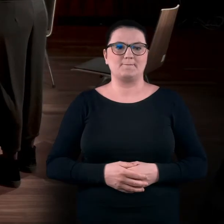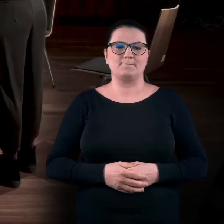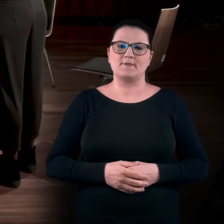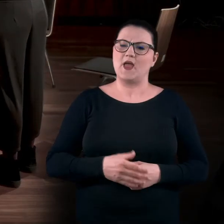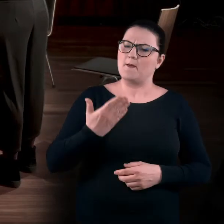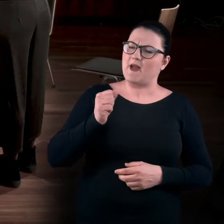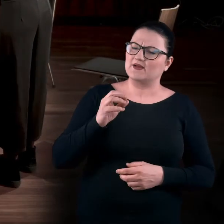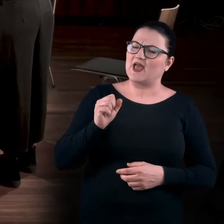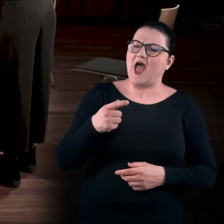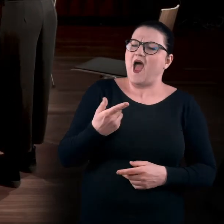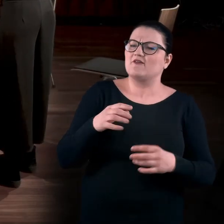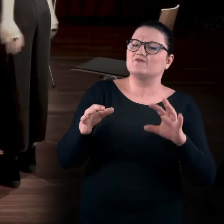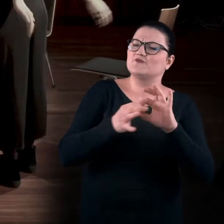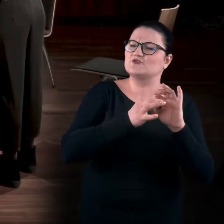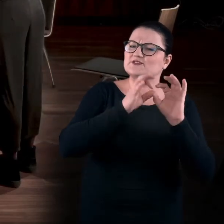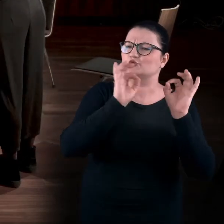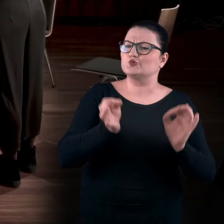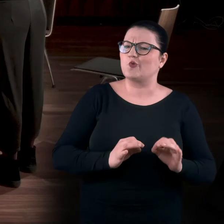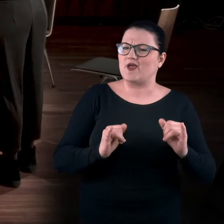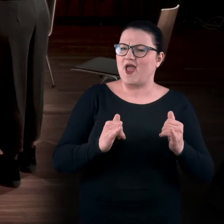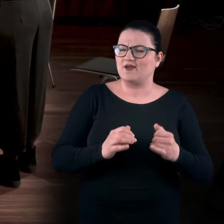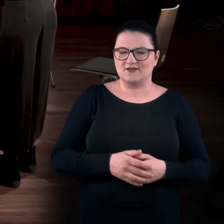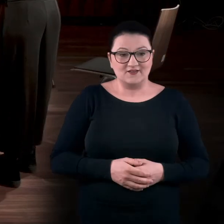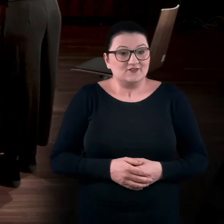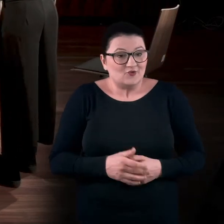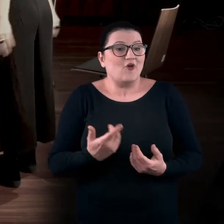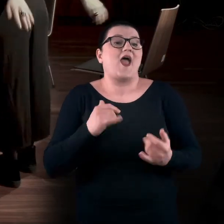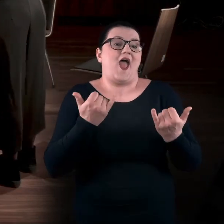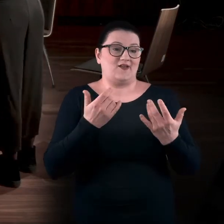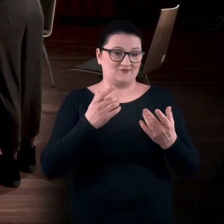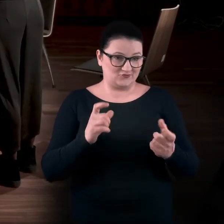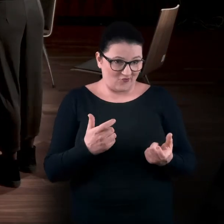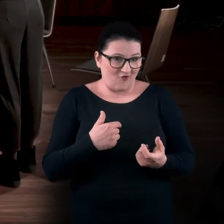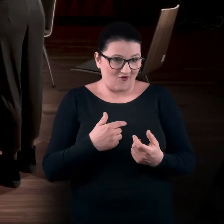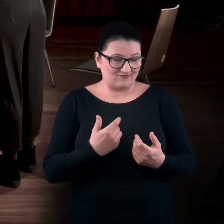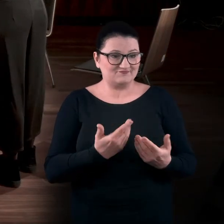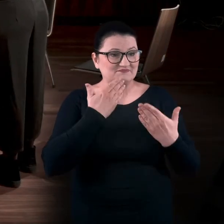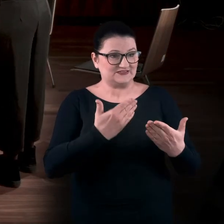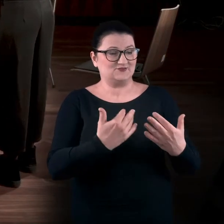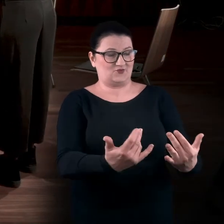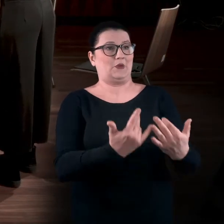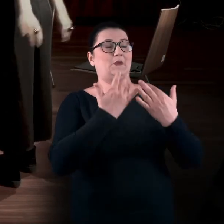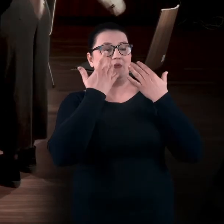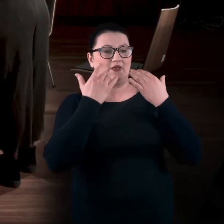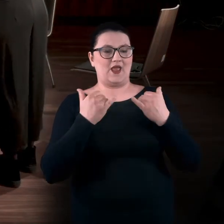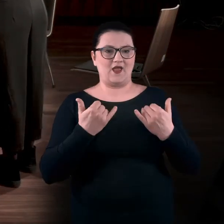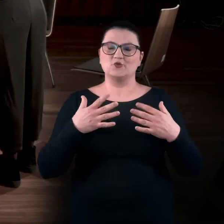Magda, a co to ma wspólnego ze sztuką? No, jak to co? Przez co odbieramy sztukę? Cieleśnie, wzrokowo...